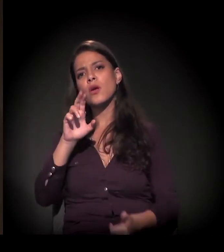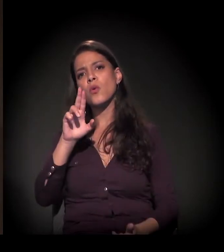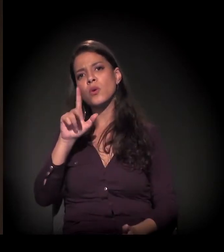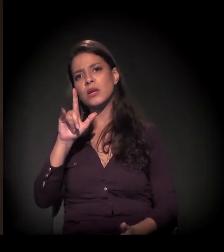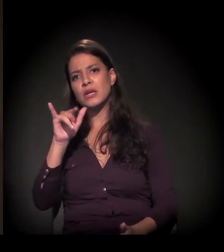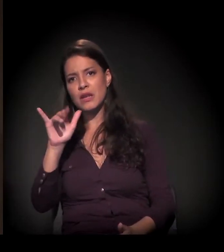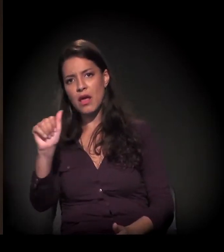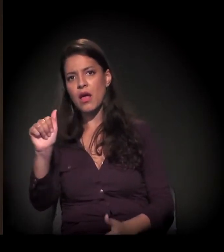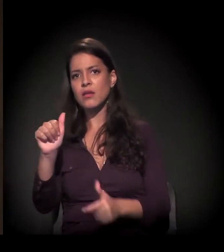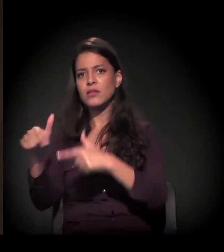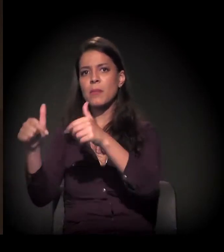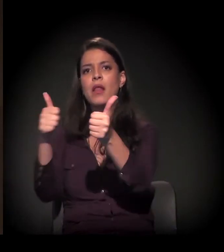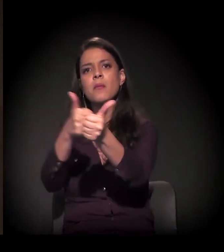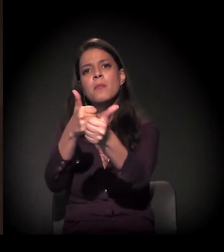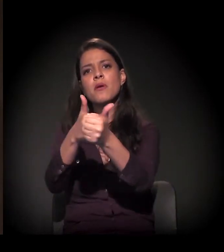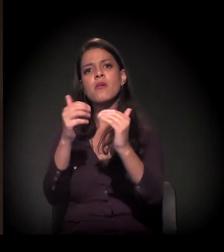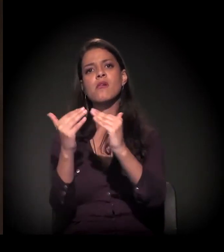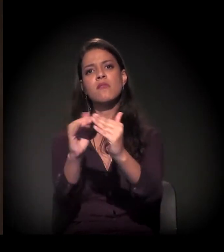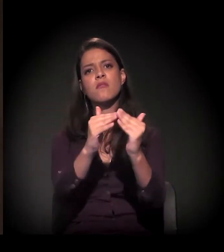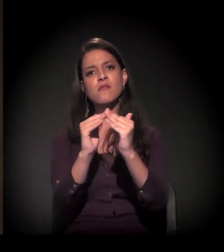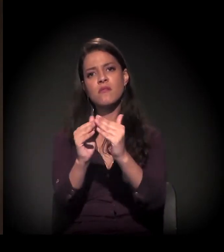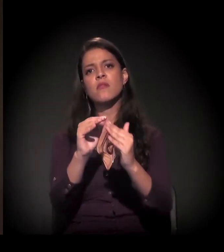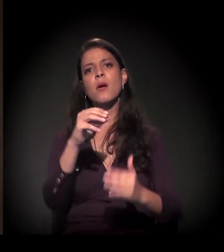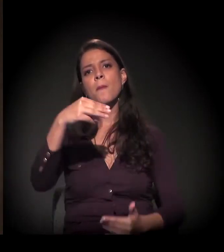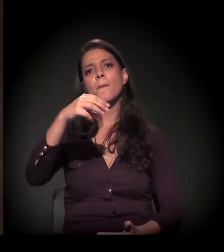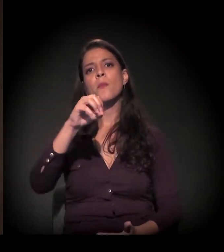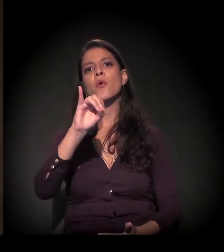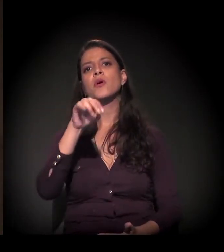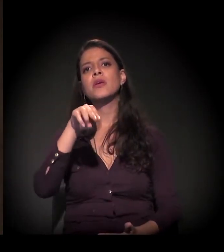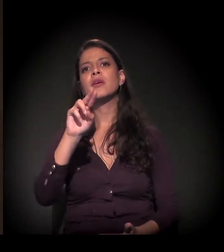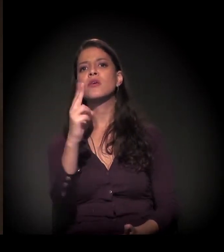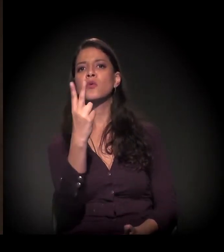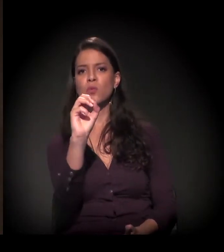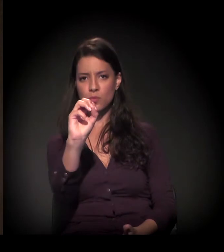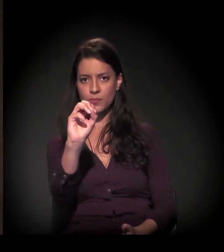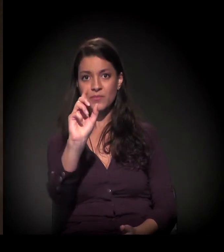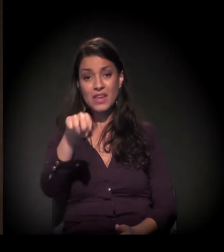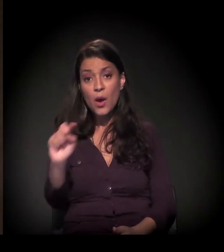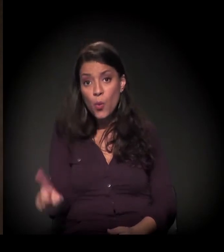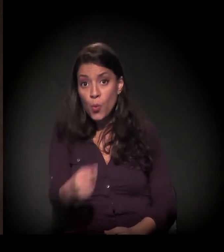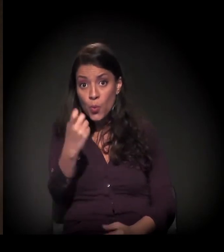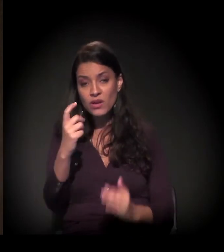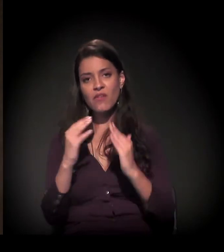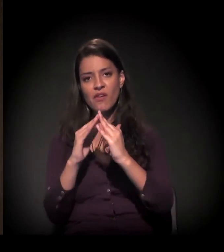a favela do Moinho, que é praticamente a única favela no centro da cidade.